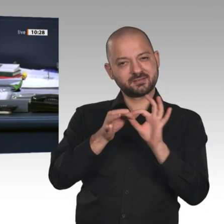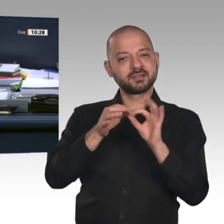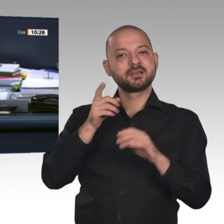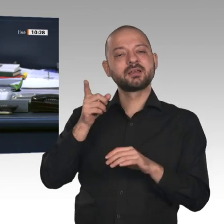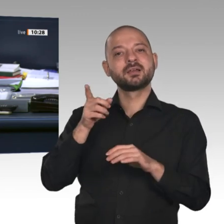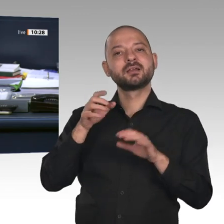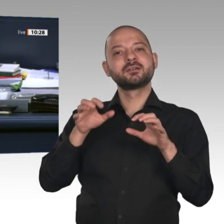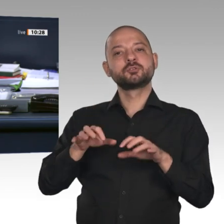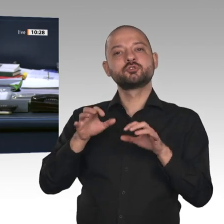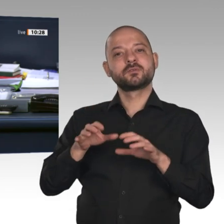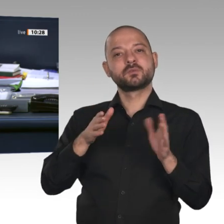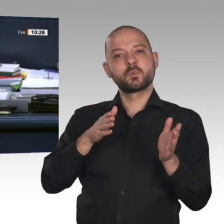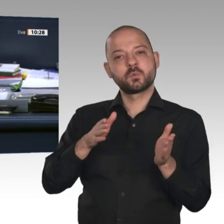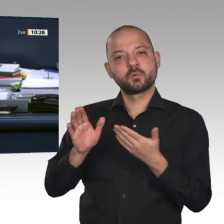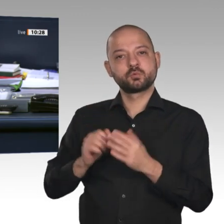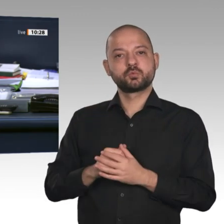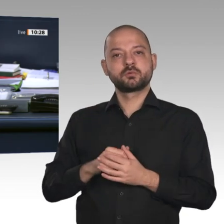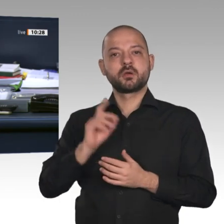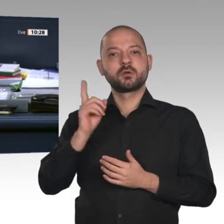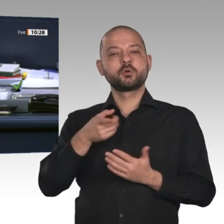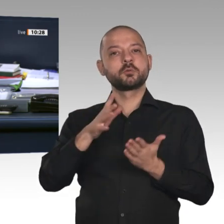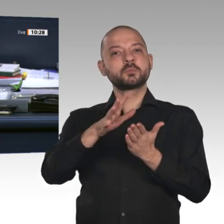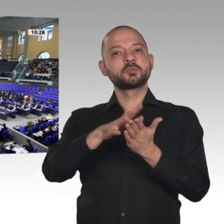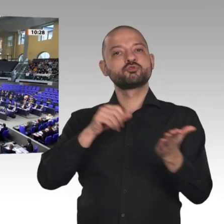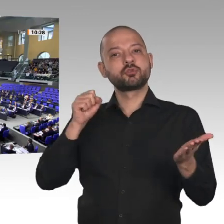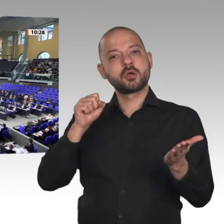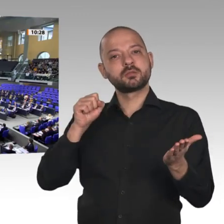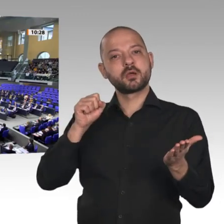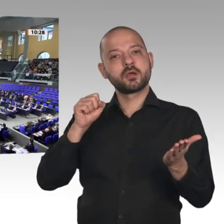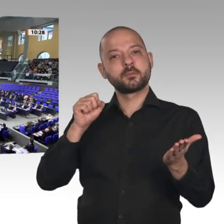Der Ausschuss empfiehlt, die Genehmigung zu erteilen. Wer stimmt für diese Beschlussempfehlung?